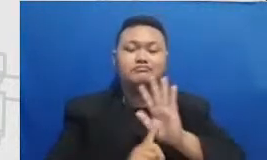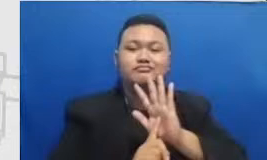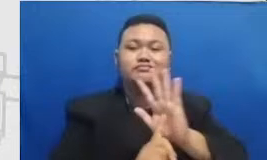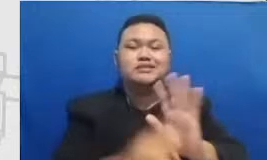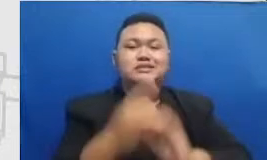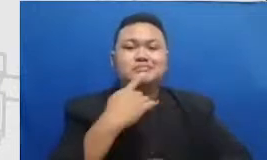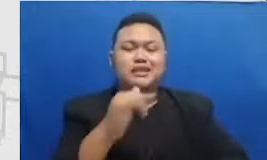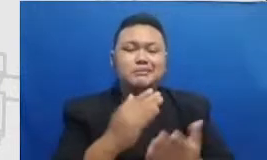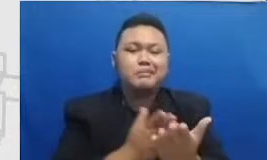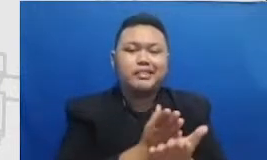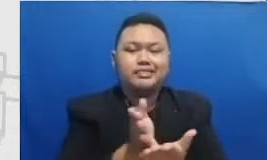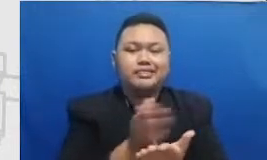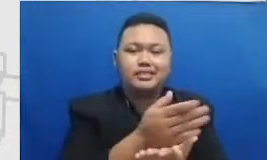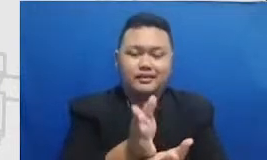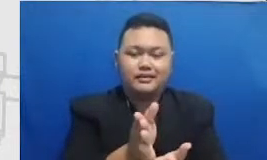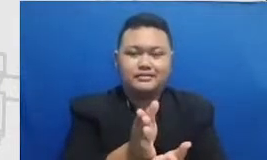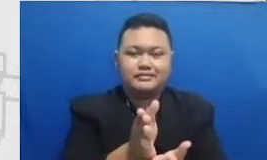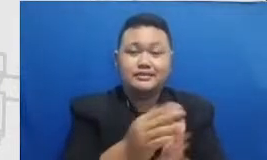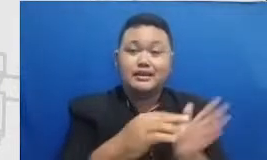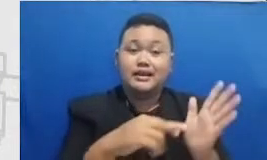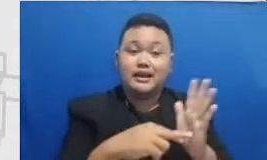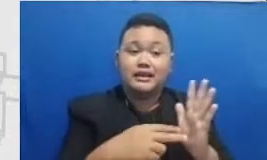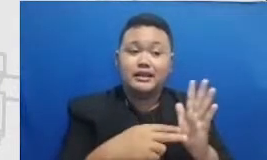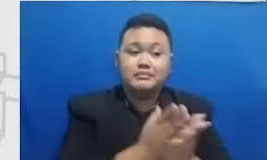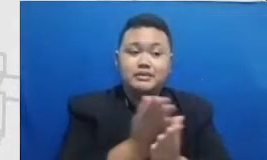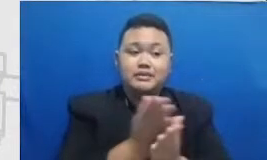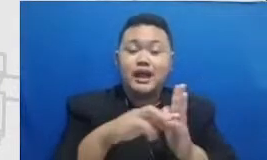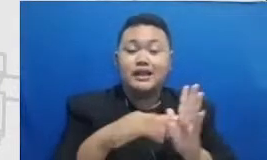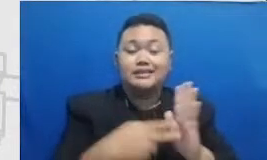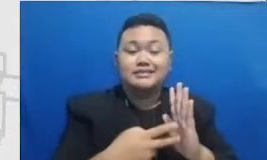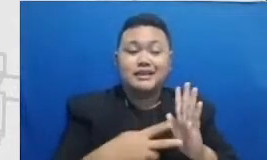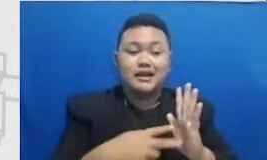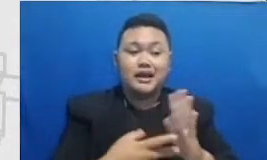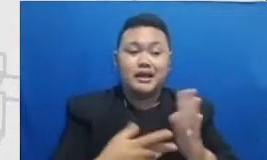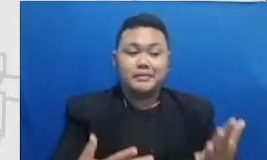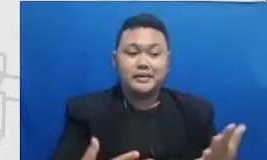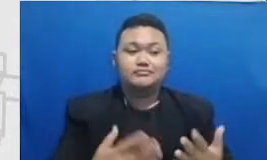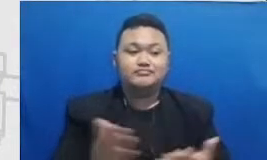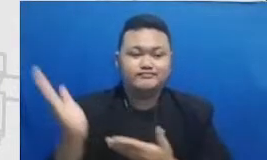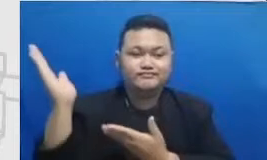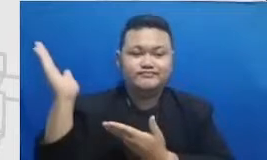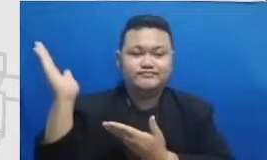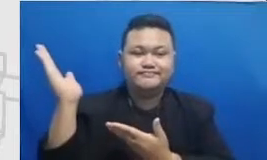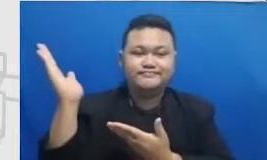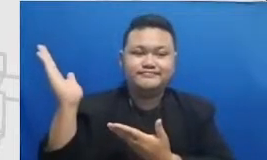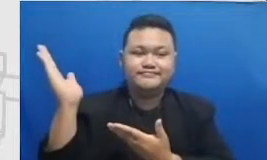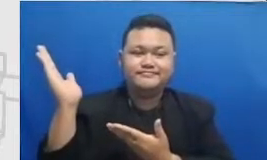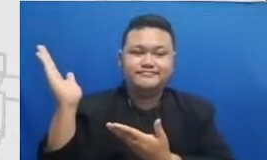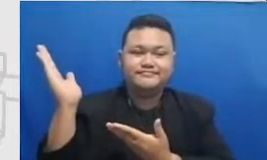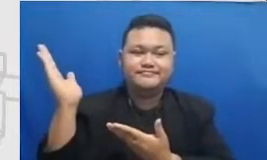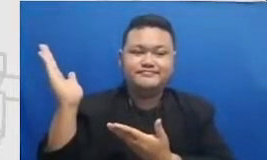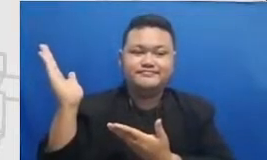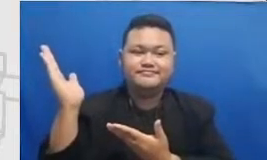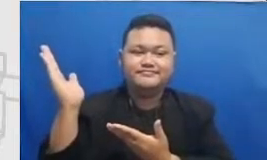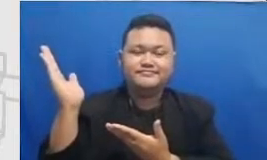artinya ini Bapak dan Ibu matriks pengembangan Sema dapatin Ibu bisa perhatikan bahwa untuk